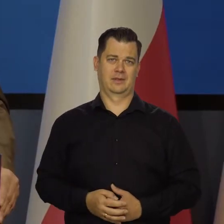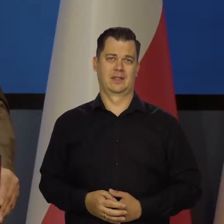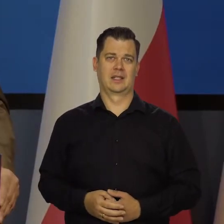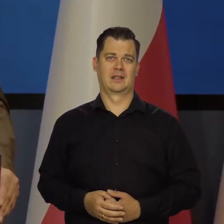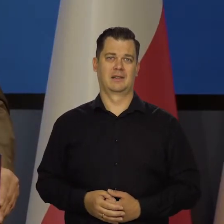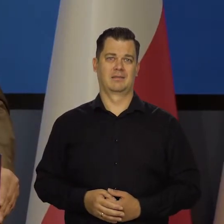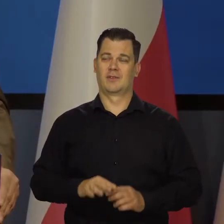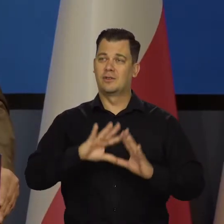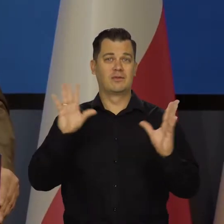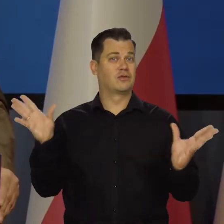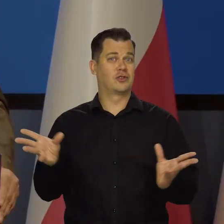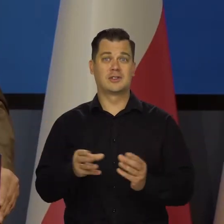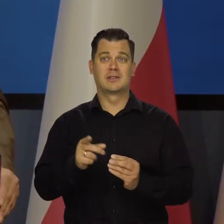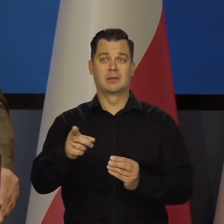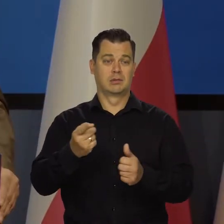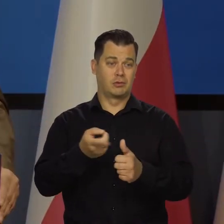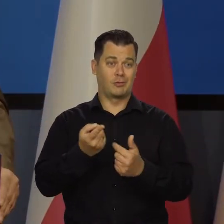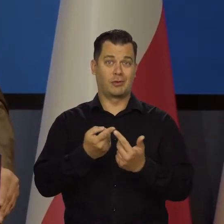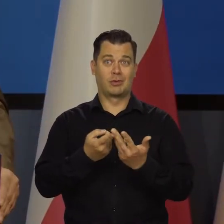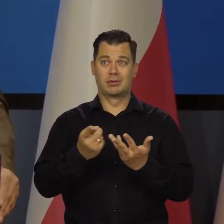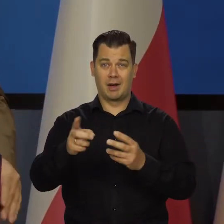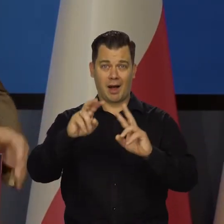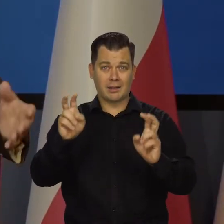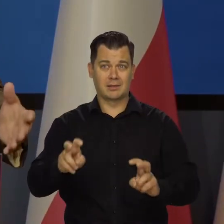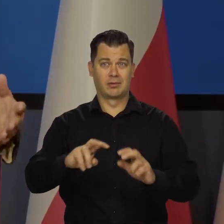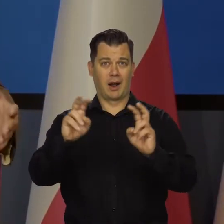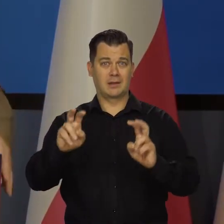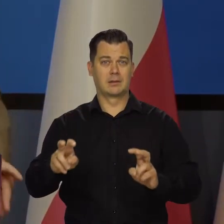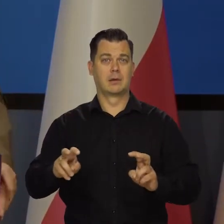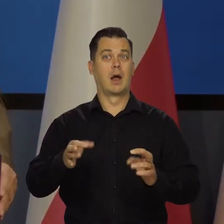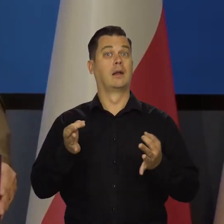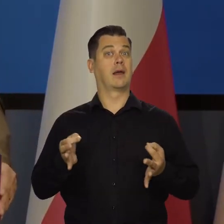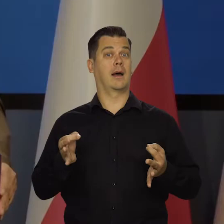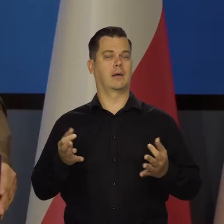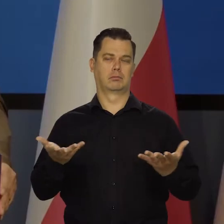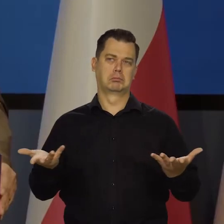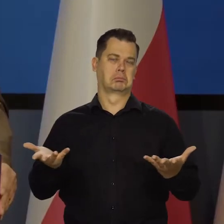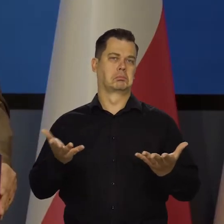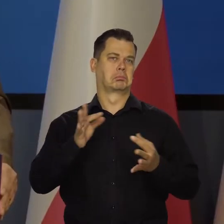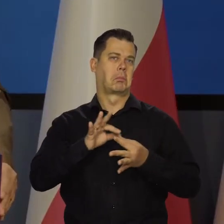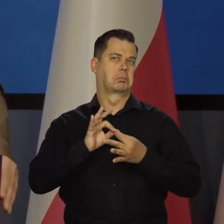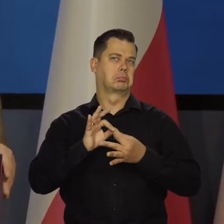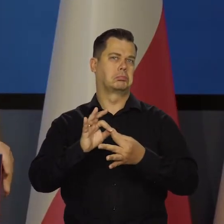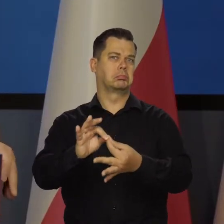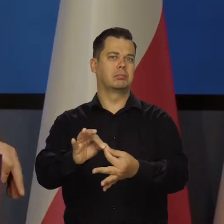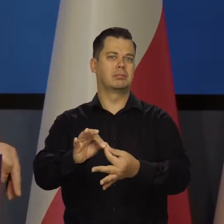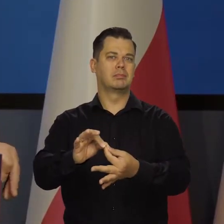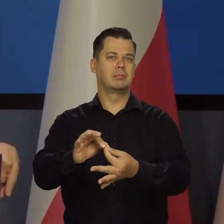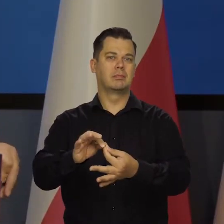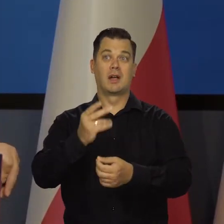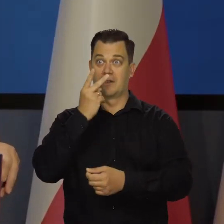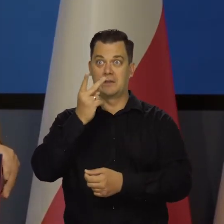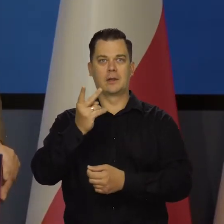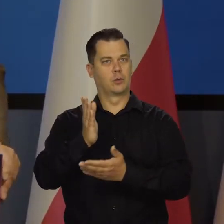Wszystko, byśmy mieli na raz wszystkie możliwe nieszczęścia. Teraz jakoś trwamy, już się wydobywamy, już widać światło w tunelu.